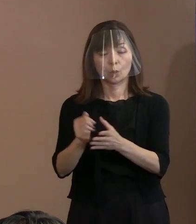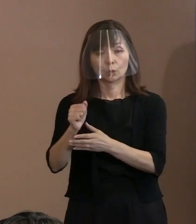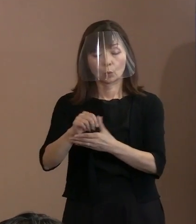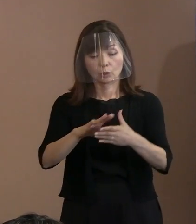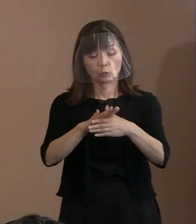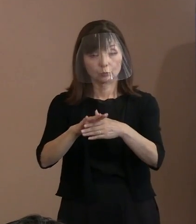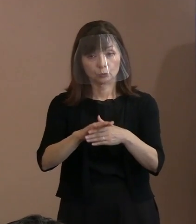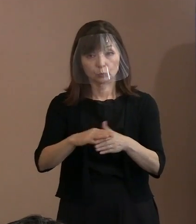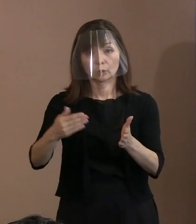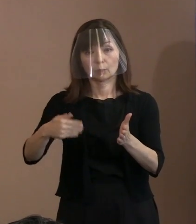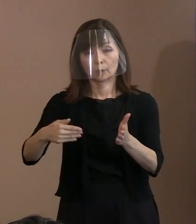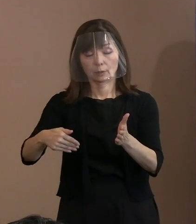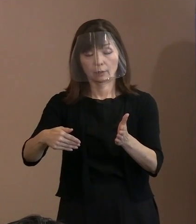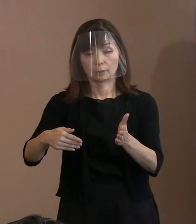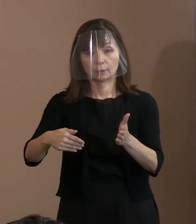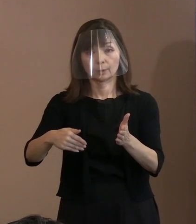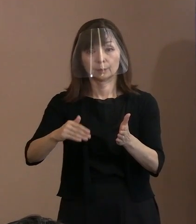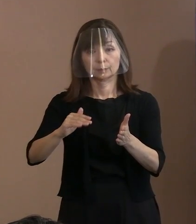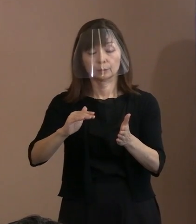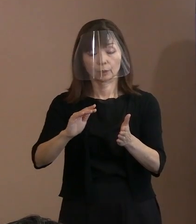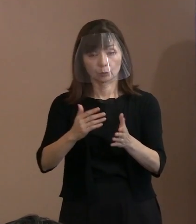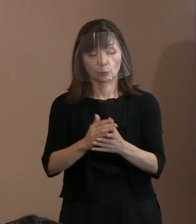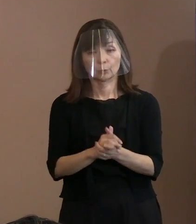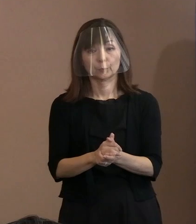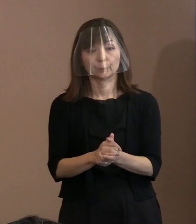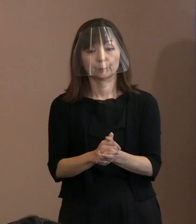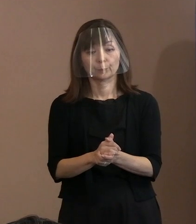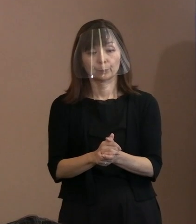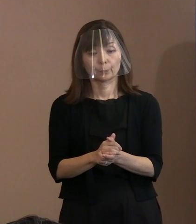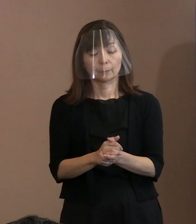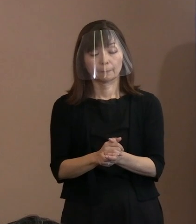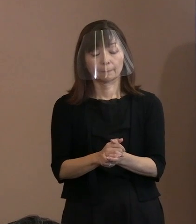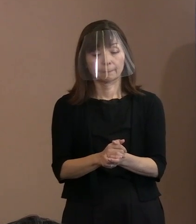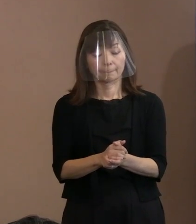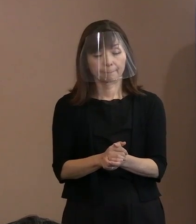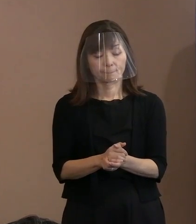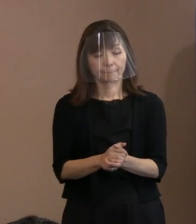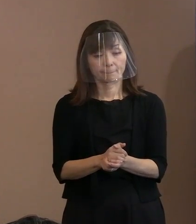間違いなく本来の6条の義務を 果たすべき具体的な行動が､